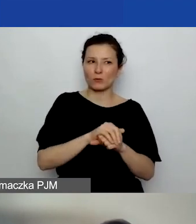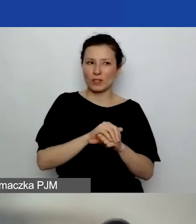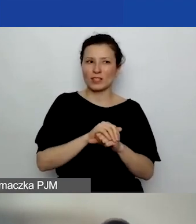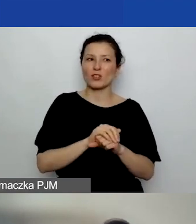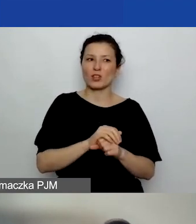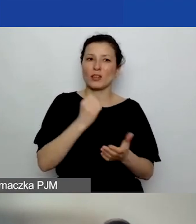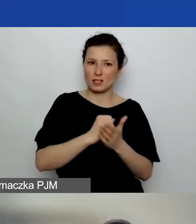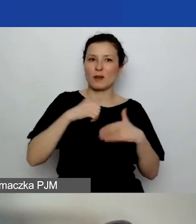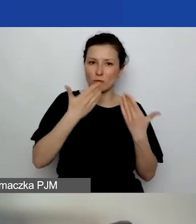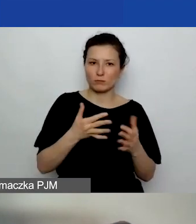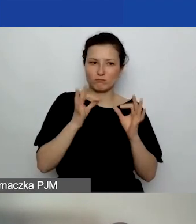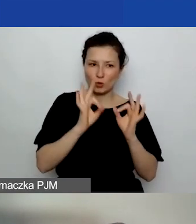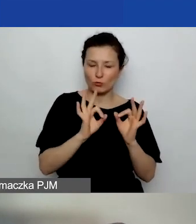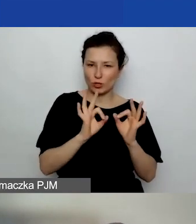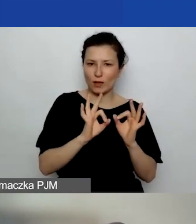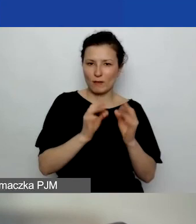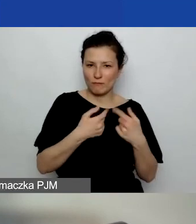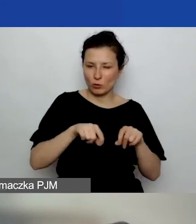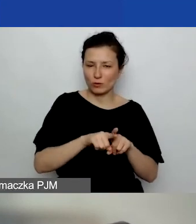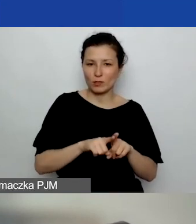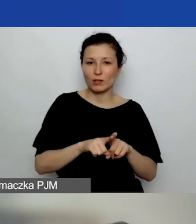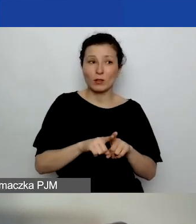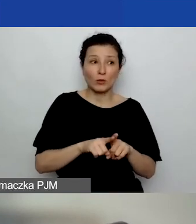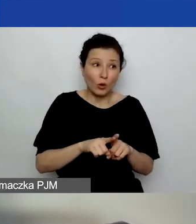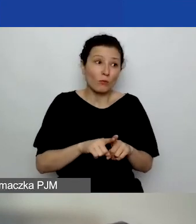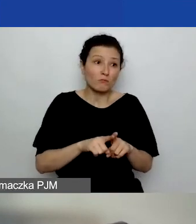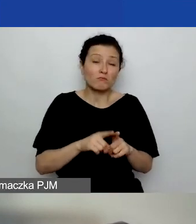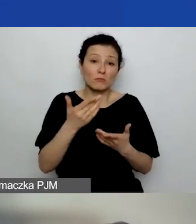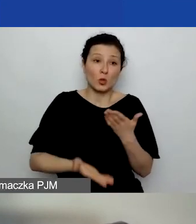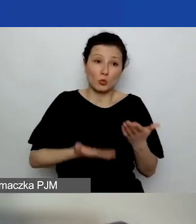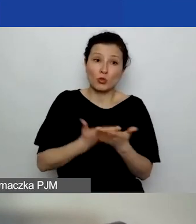to sam fakt złożenia sprawozdania przyjmujemy za zakończenie projektu.